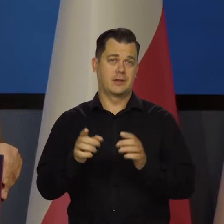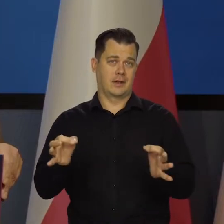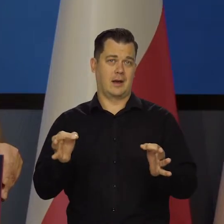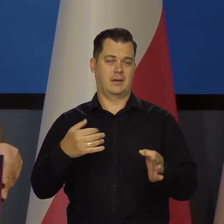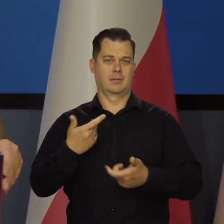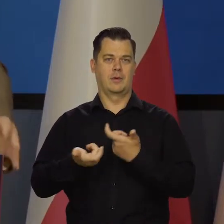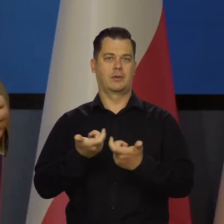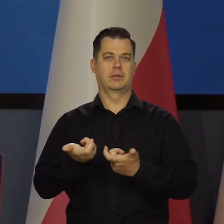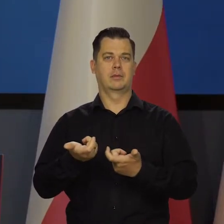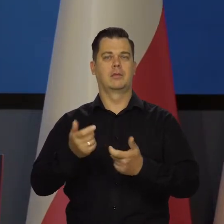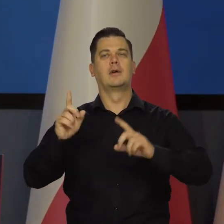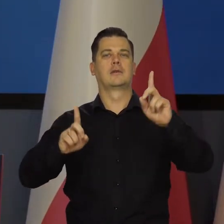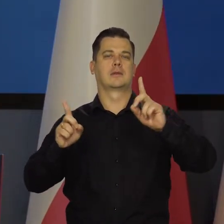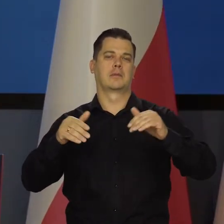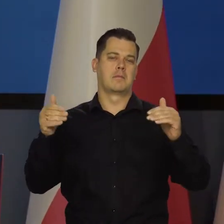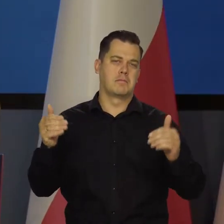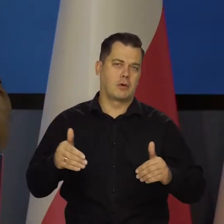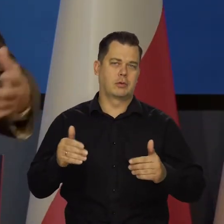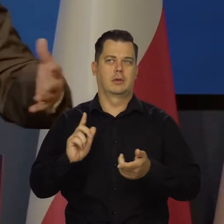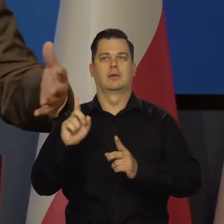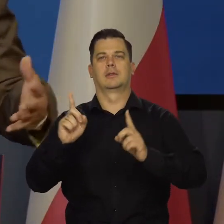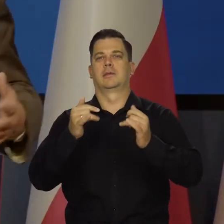Czasami to jest możliwe, czasami niemożliwe, bardziej możliwe.